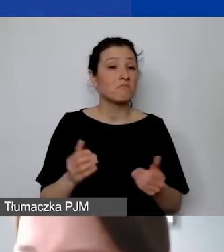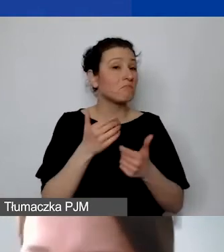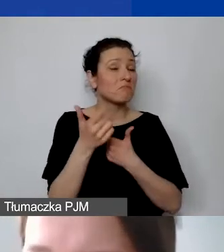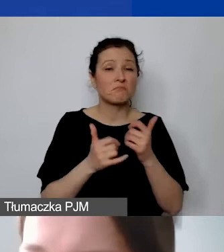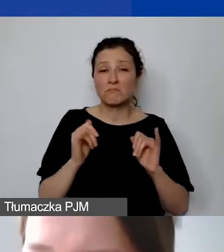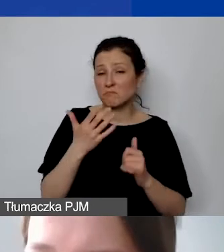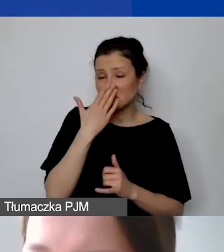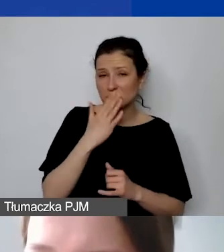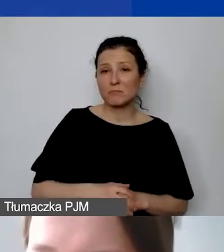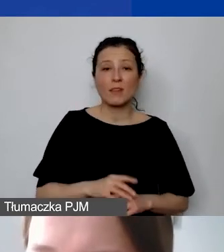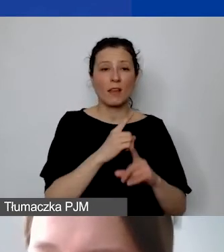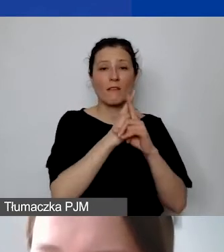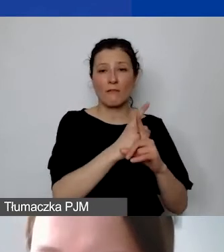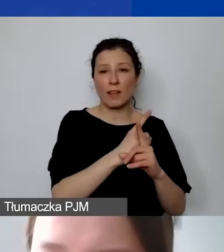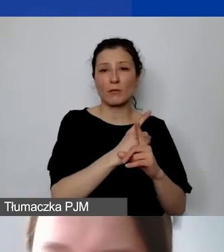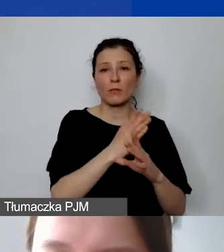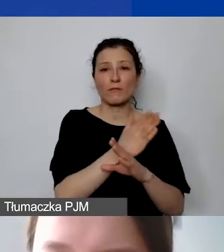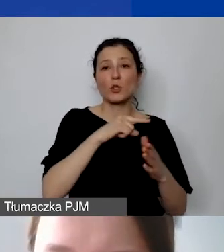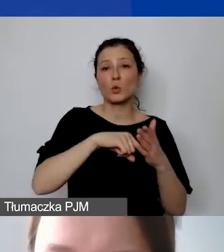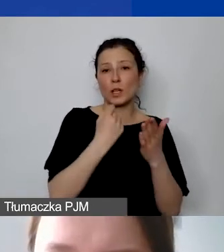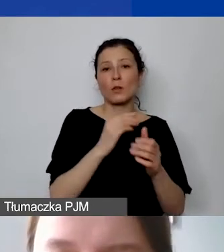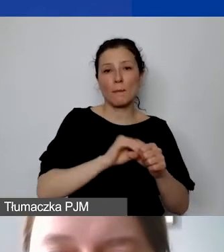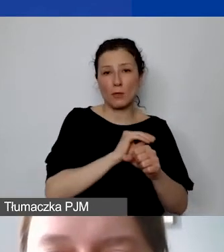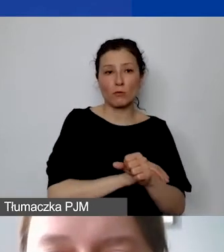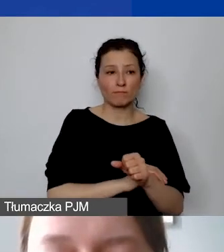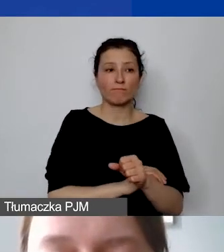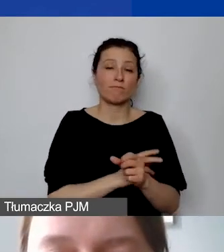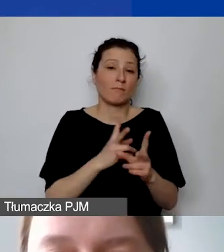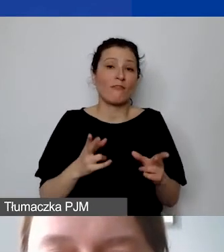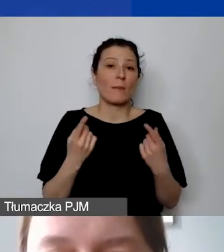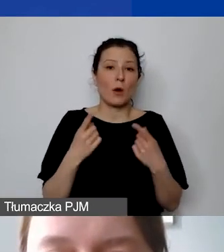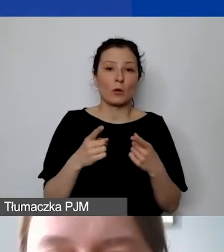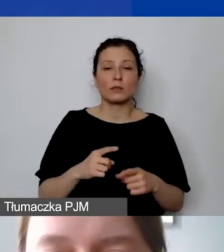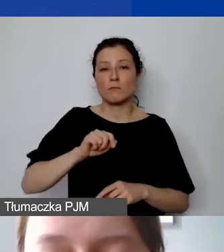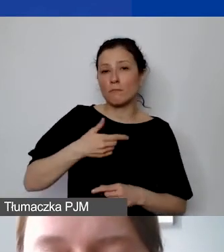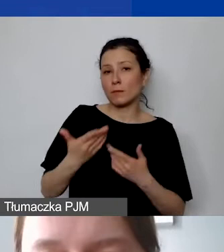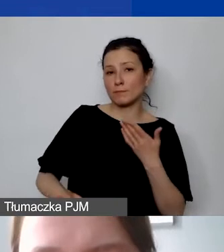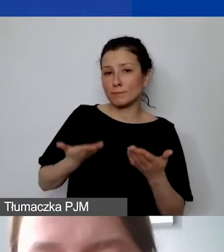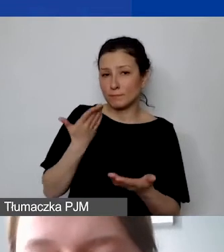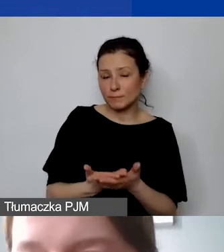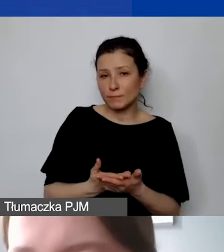według ustalonej przez państwa metody w ramach organizacji. My rekomendujemy jedną...